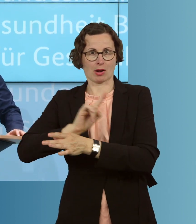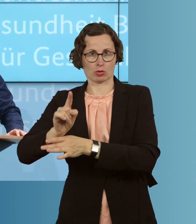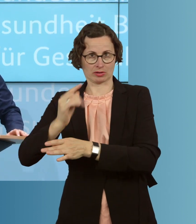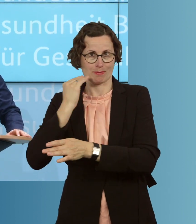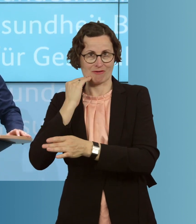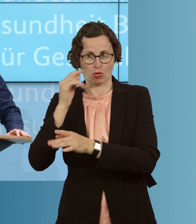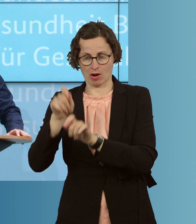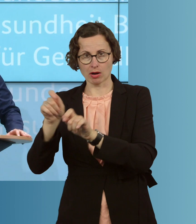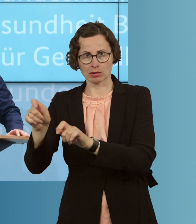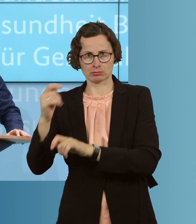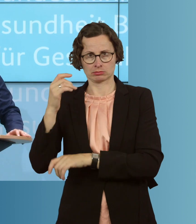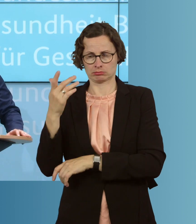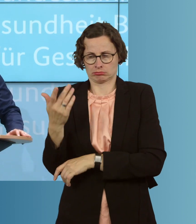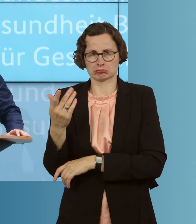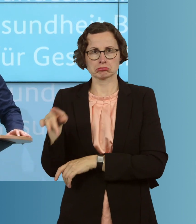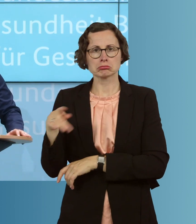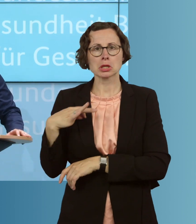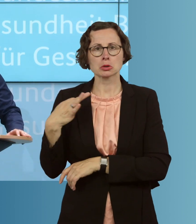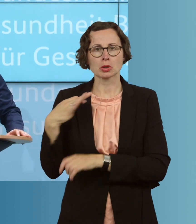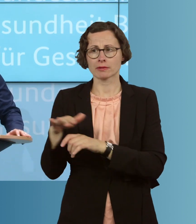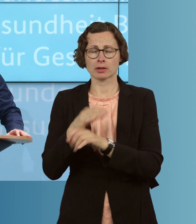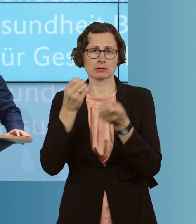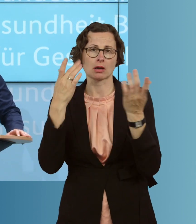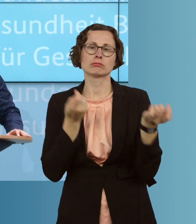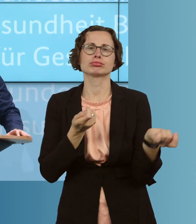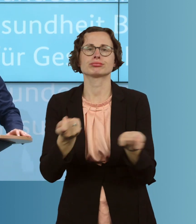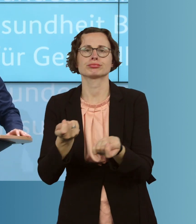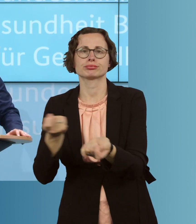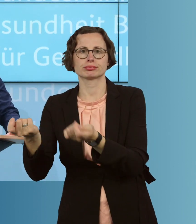lässt sich natürlich unendlich viel besser auch und intensiver Kontakt,